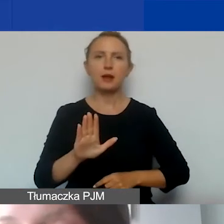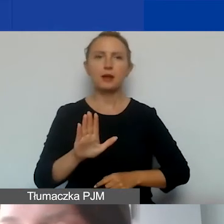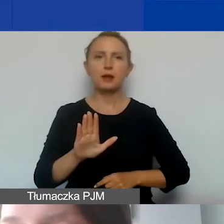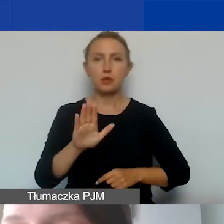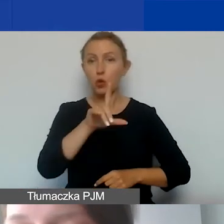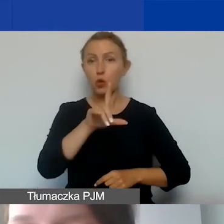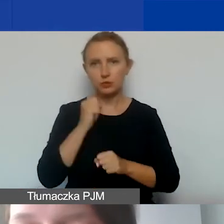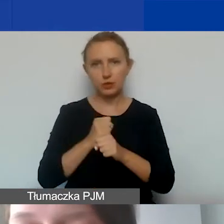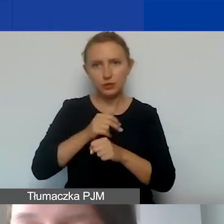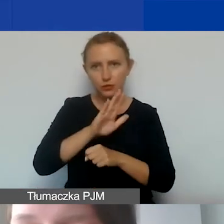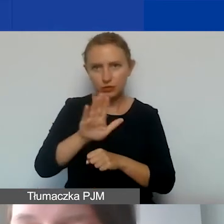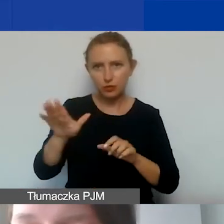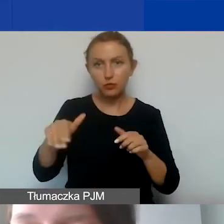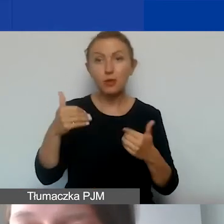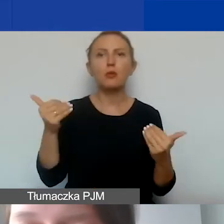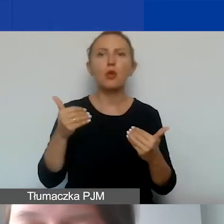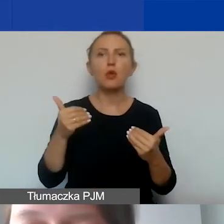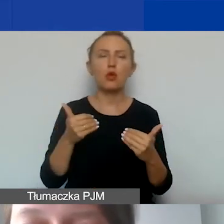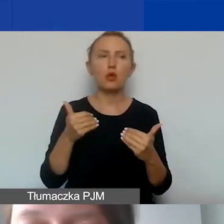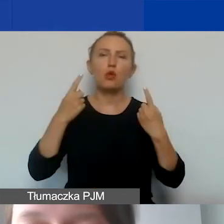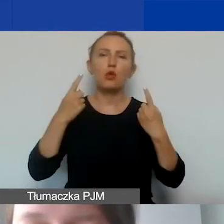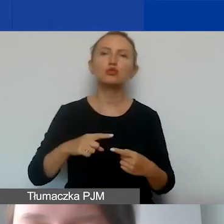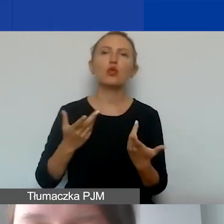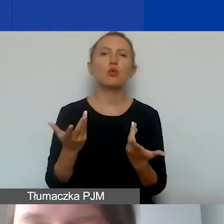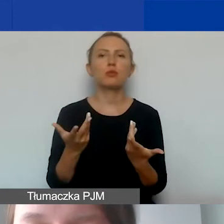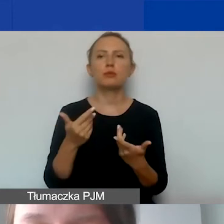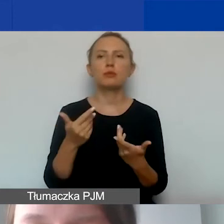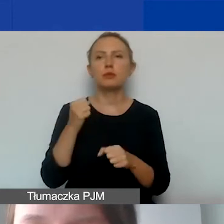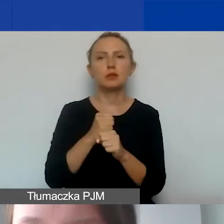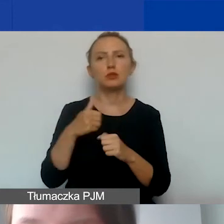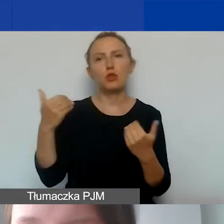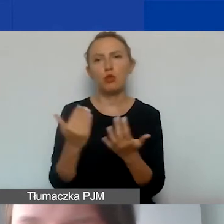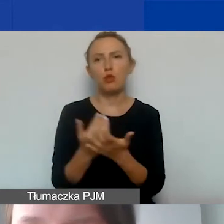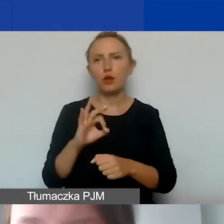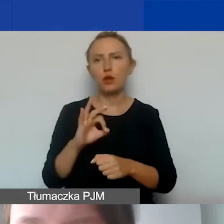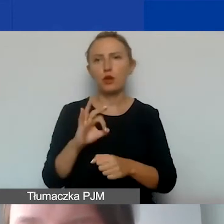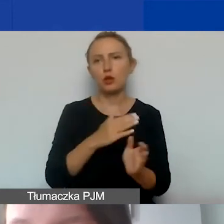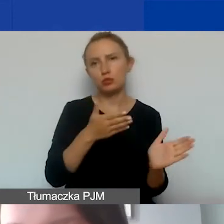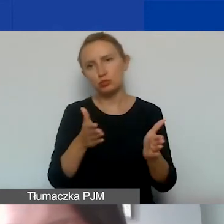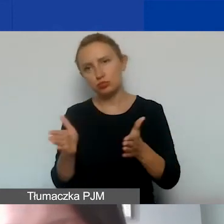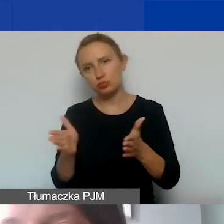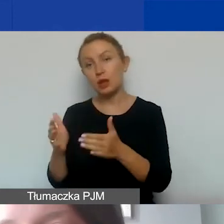i mogą oddelegować osoby do nowego projektu. W przypadku innych organizacji